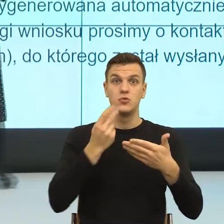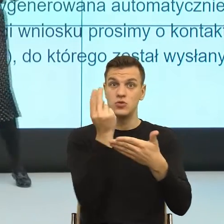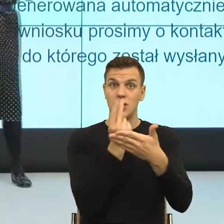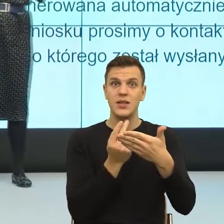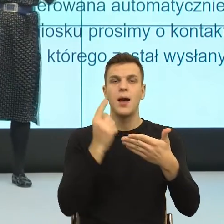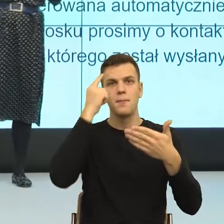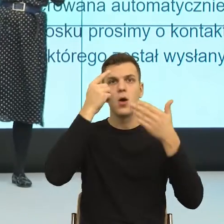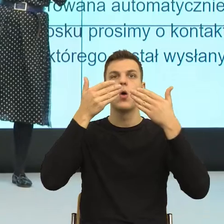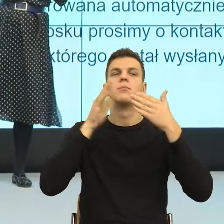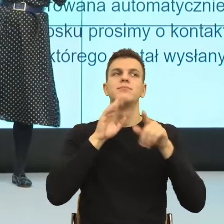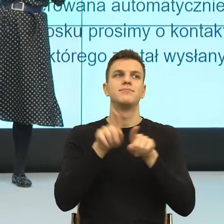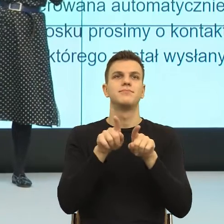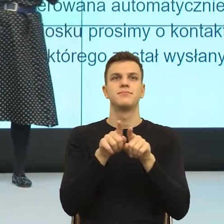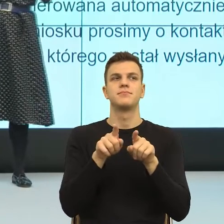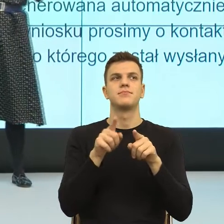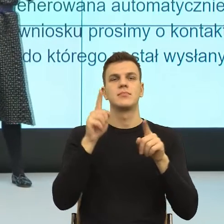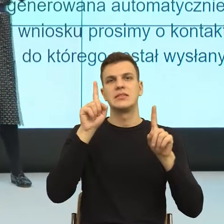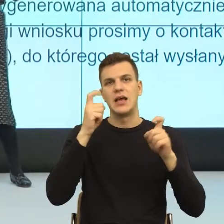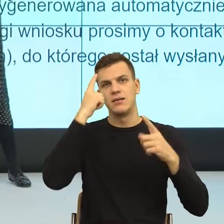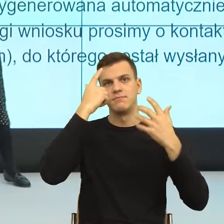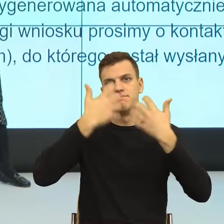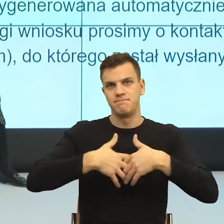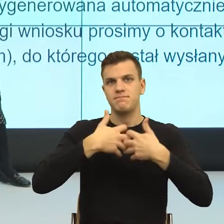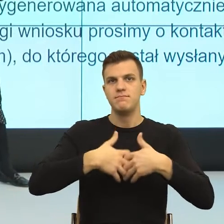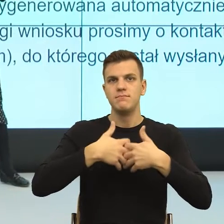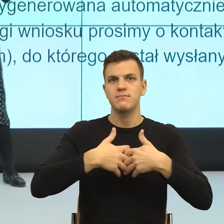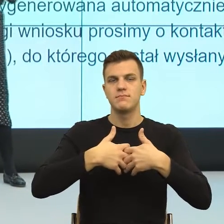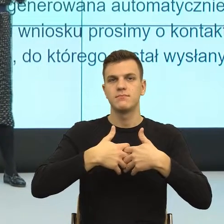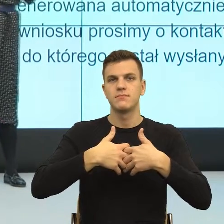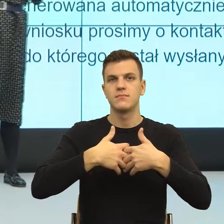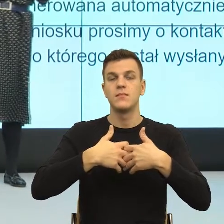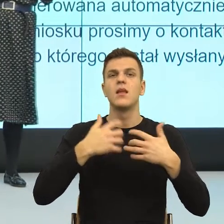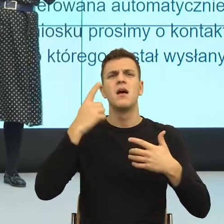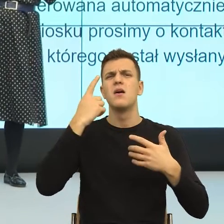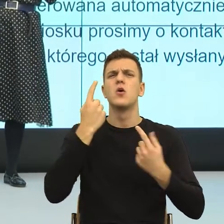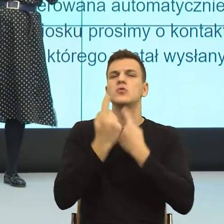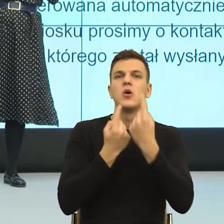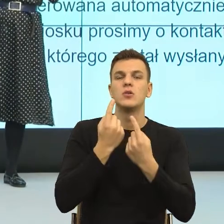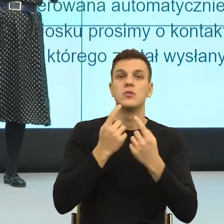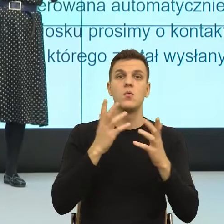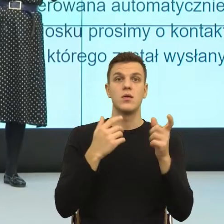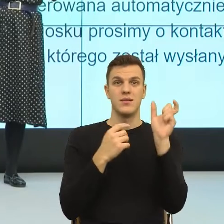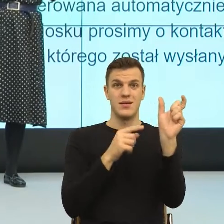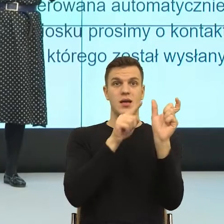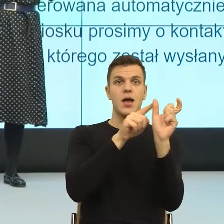Domena to są takie szufladki skojarzeniowe w naszym mózgu, które budujemy subiektywnie